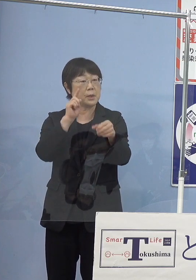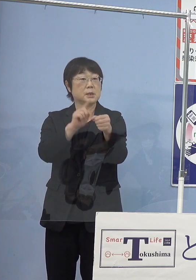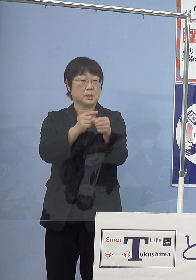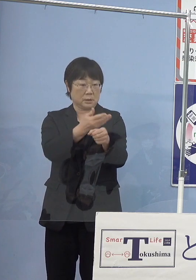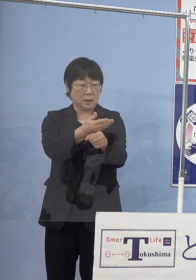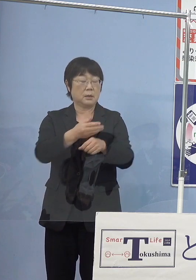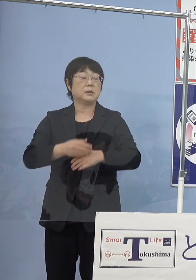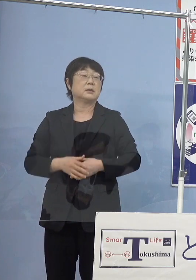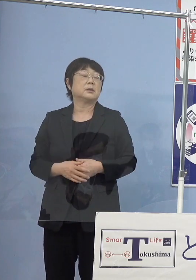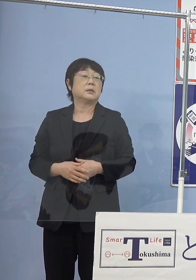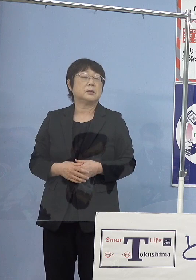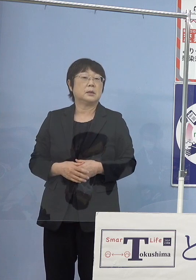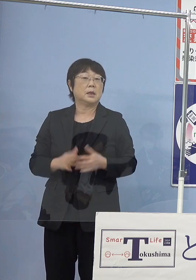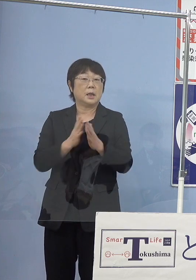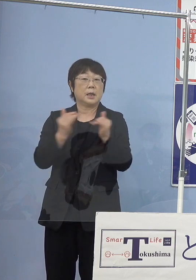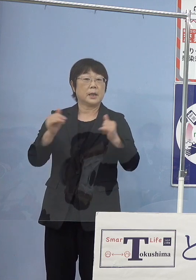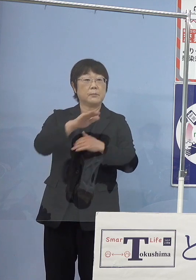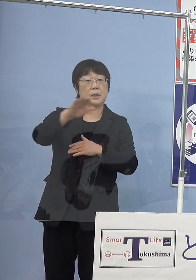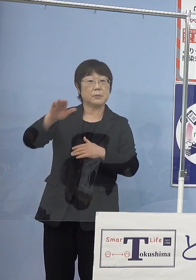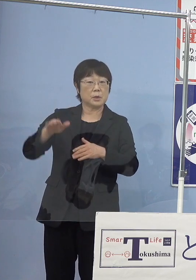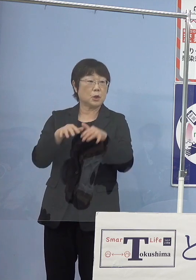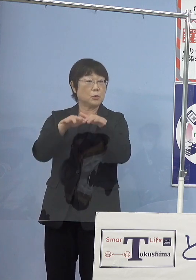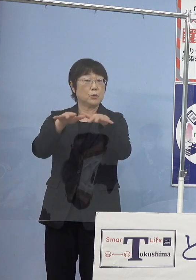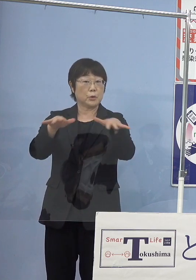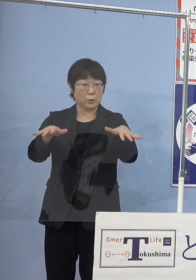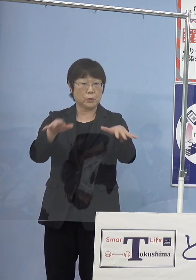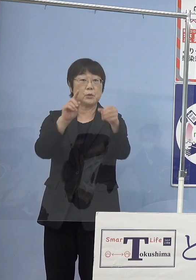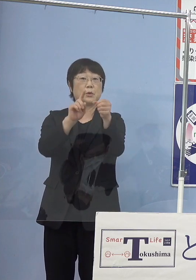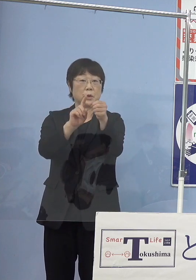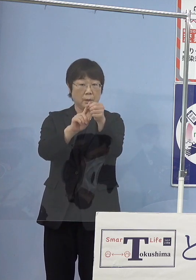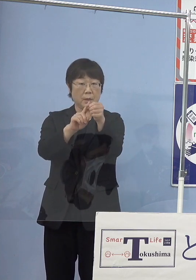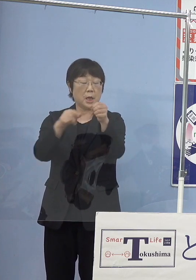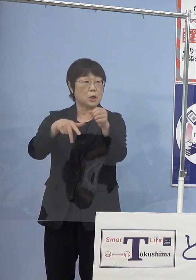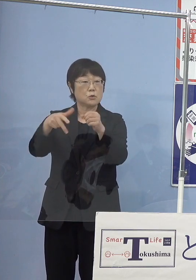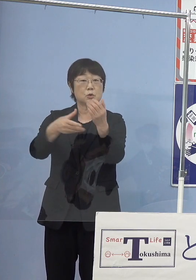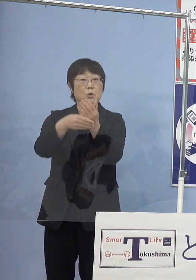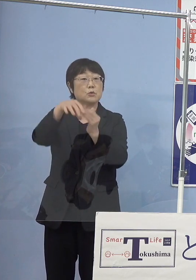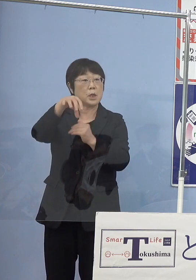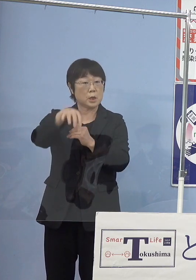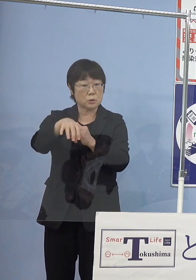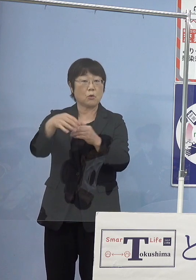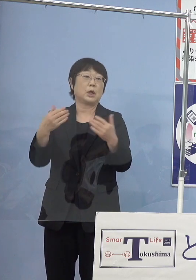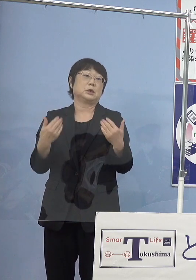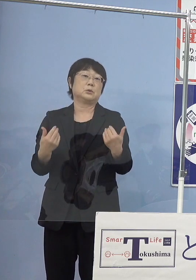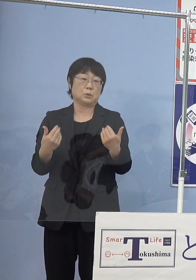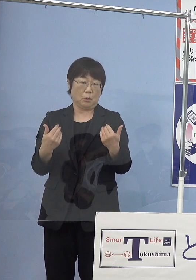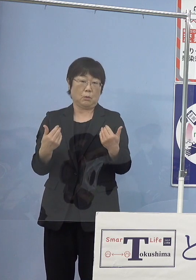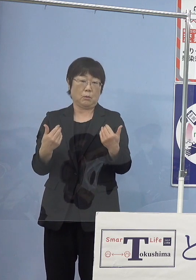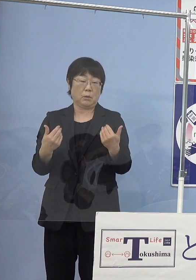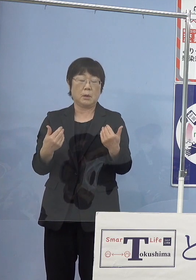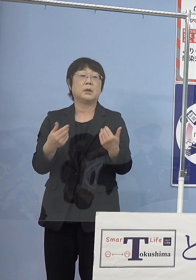（知事） まず県民の皆さん方に普及させていくためには 水素ステーション これがなければ普及できないということで